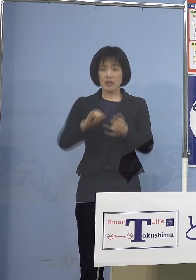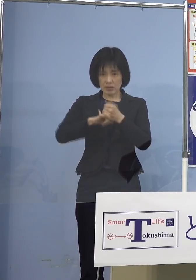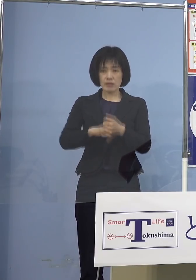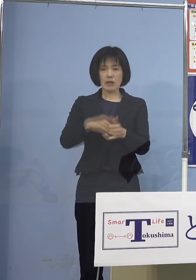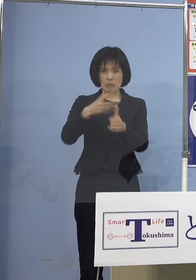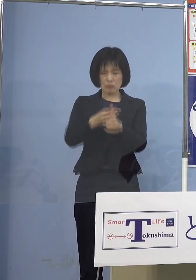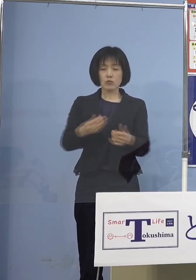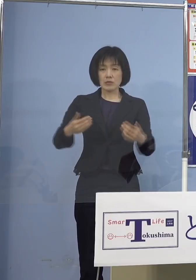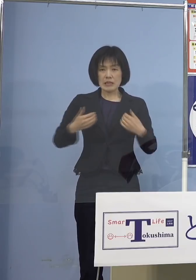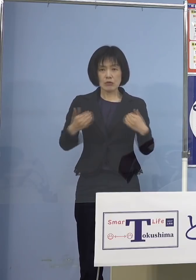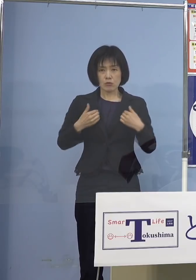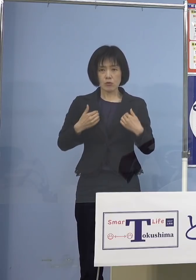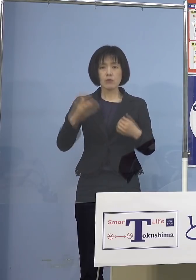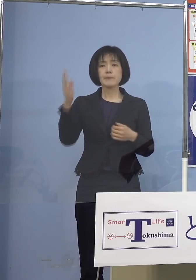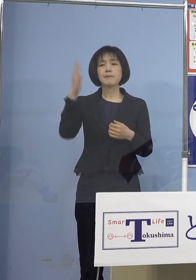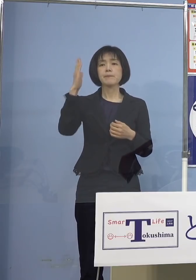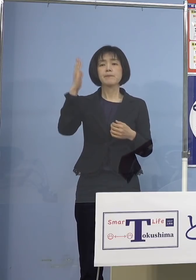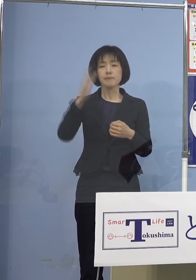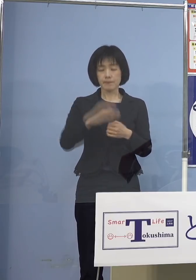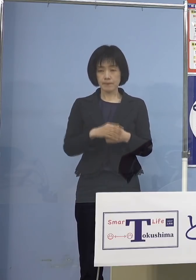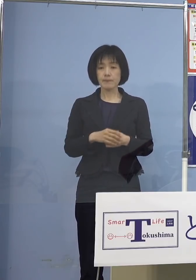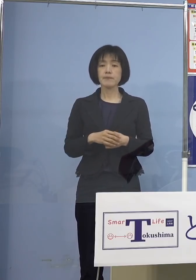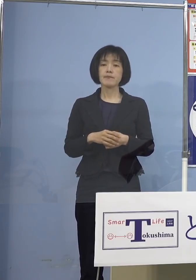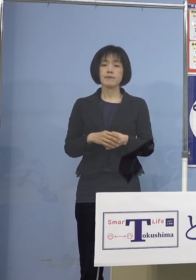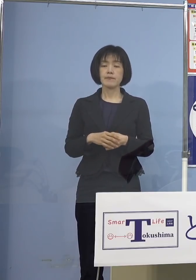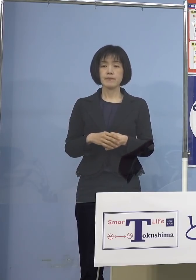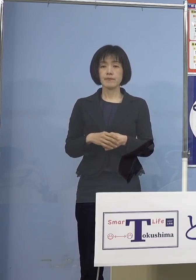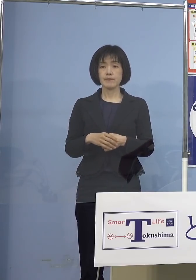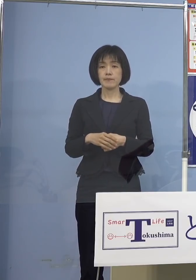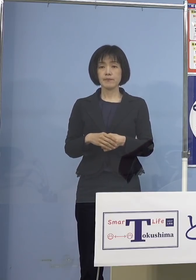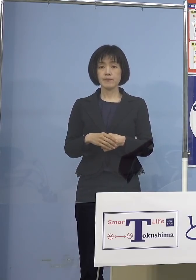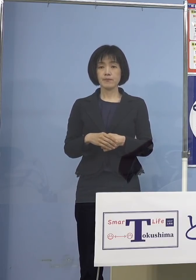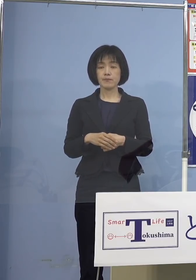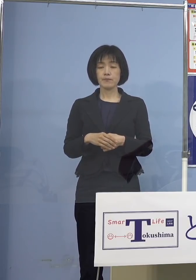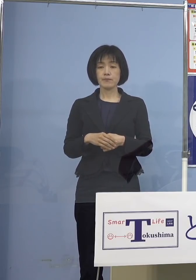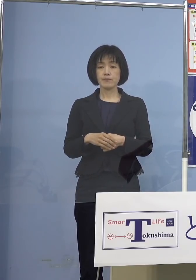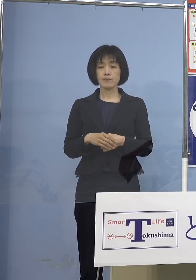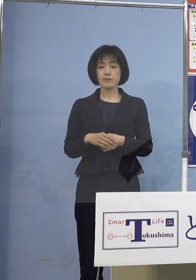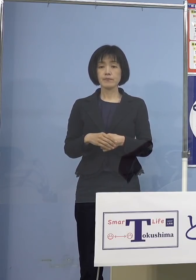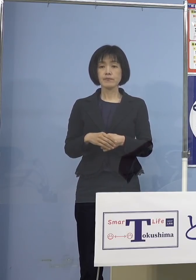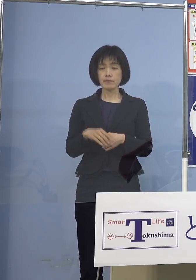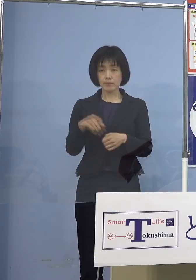ということではなくて やはり今、保育の場であるとか